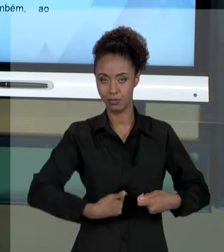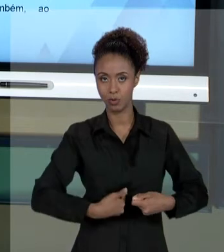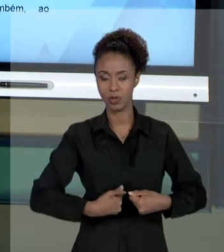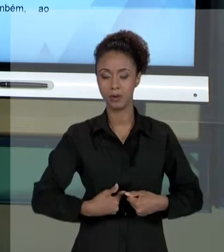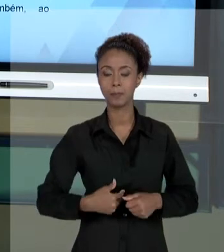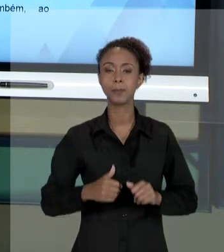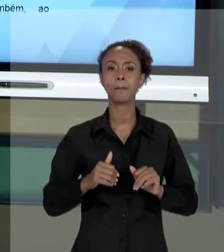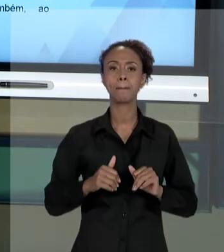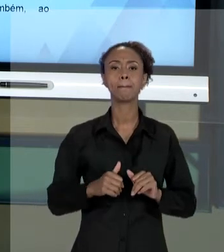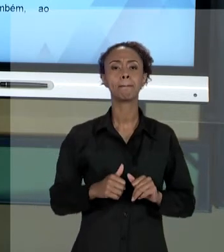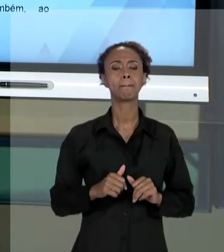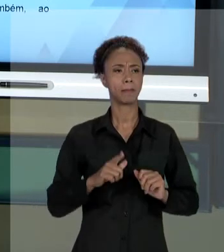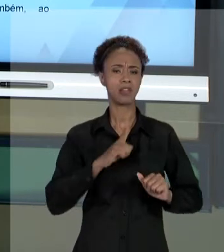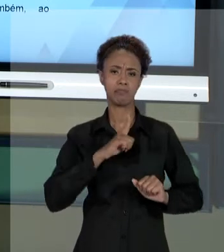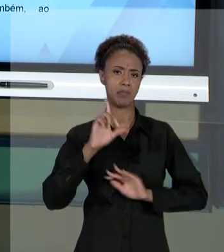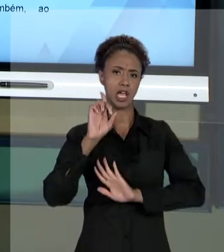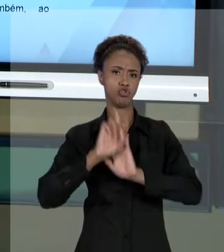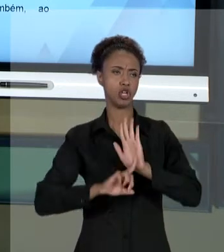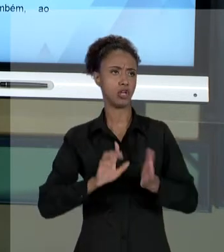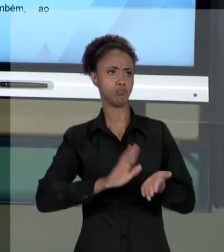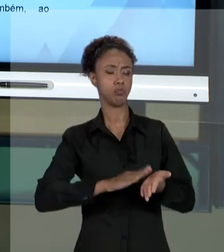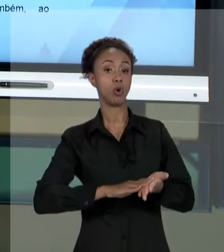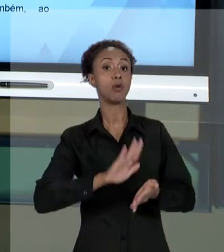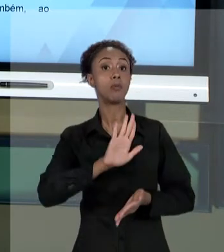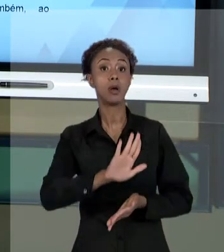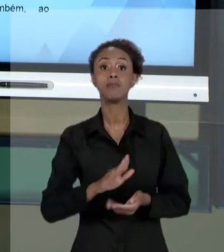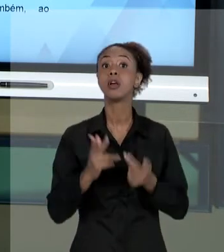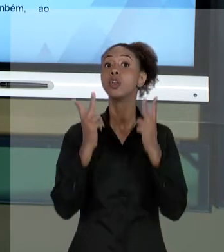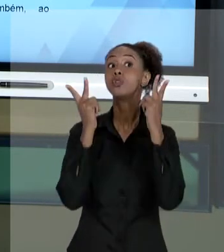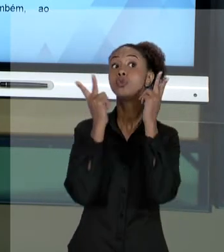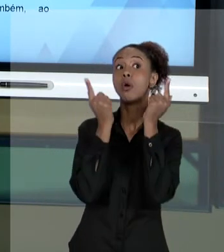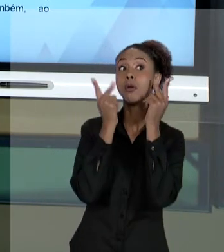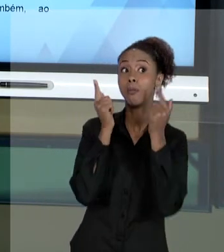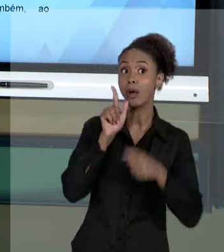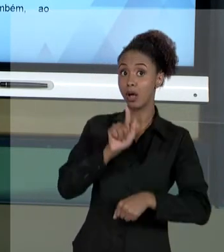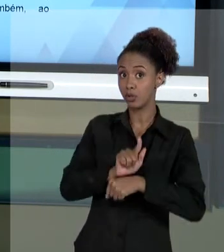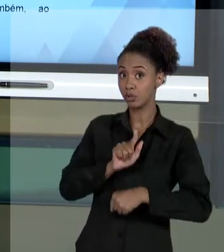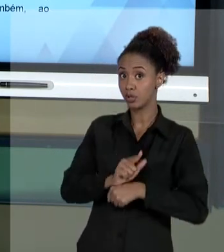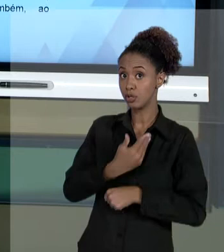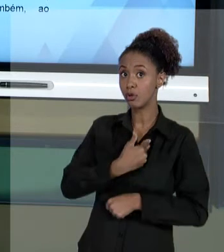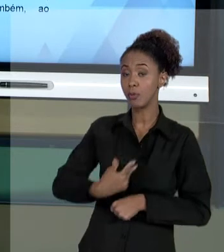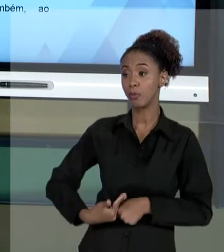FAZ PARTE DO TRABALHO DO GESTOR PÚBLICO, EVENTUALMENTE, TER QUE PRESTAR CONTAS A RESPEITO